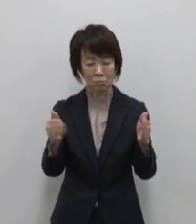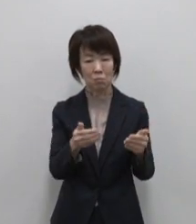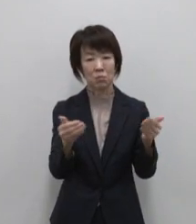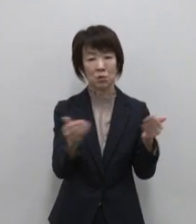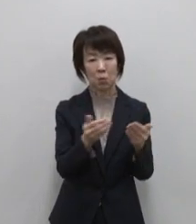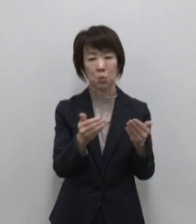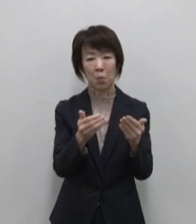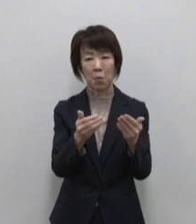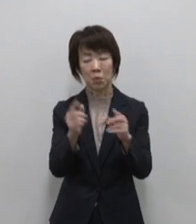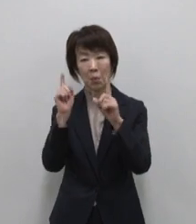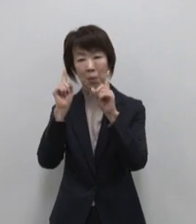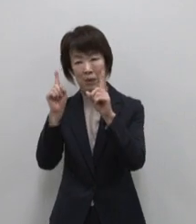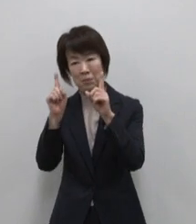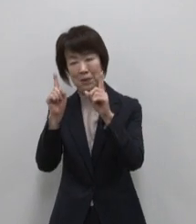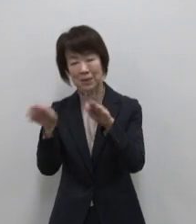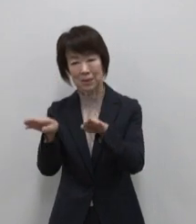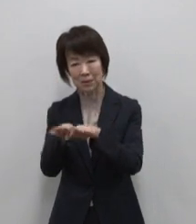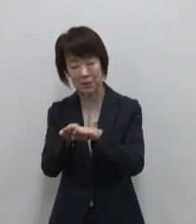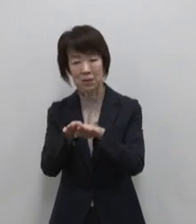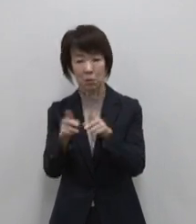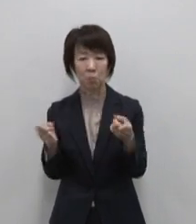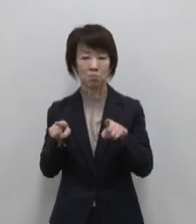両立させるワーケーション